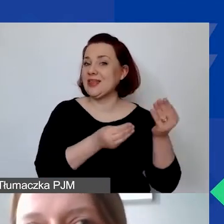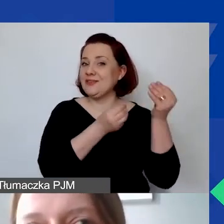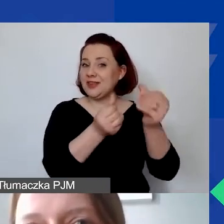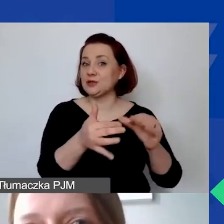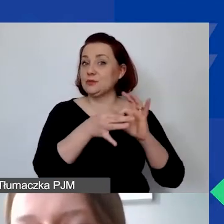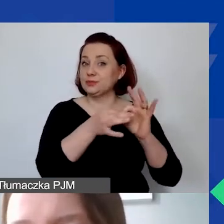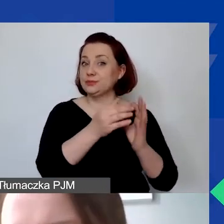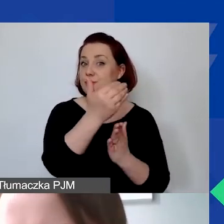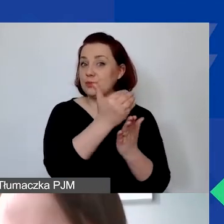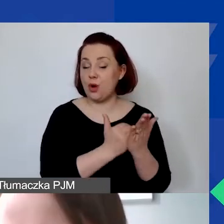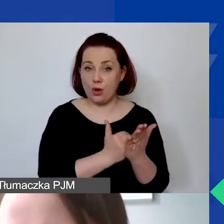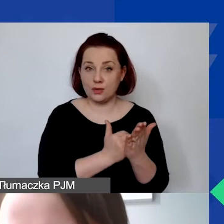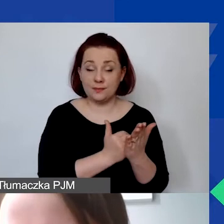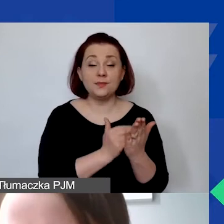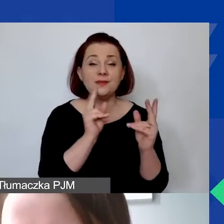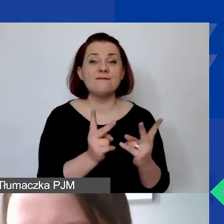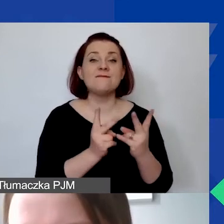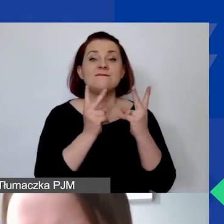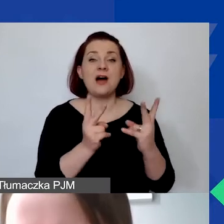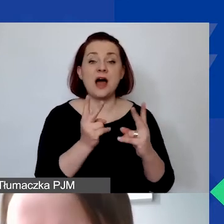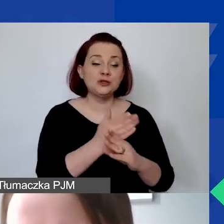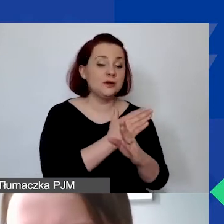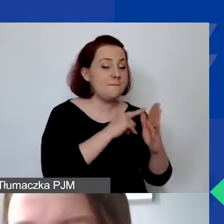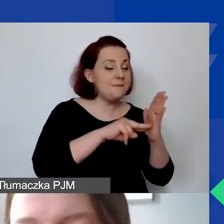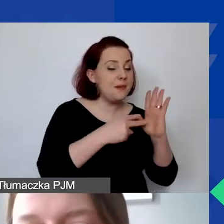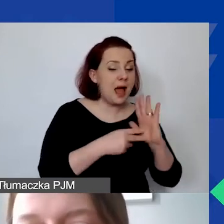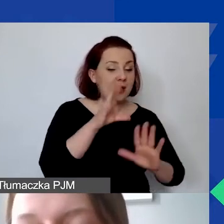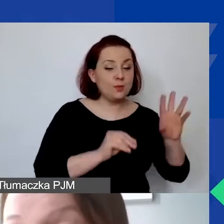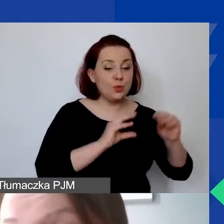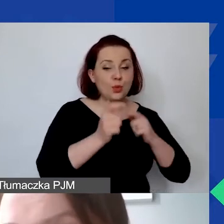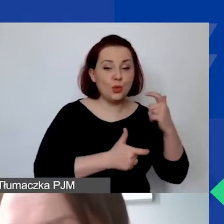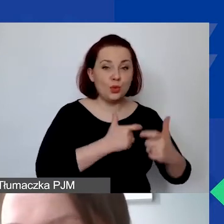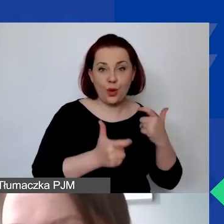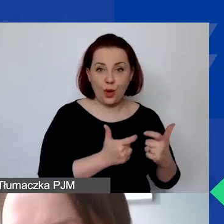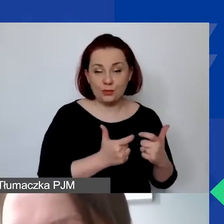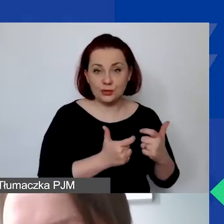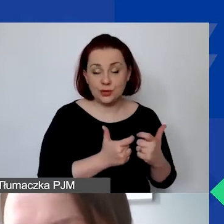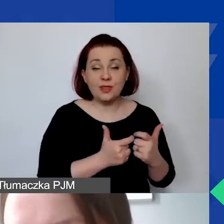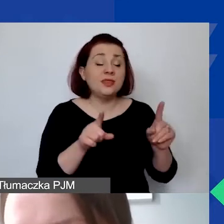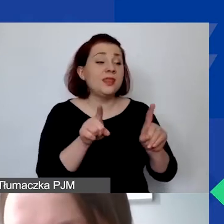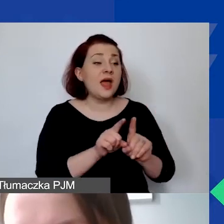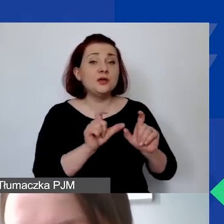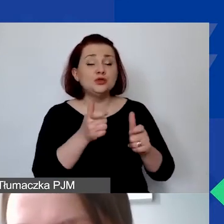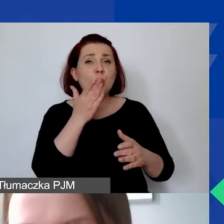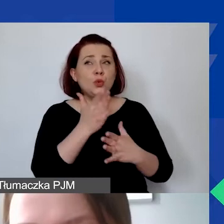które są istotne przy planowaniu budżetu, także te, które trzeba wziąć pod uwagę